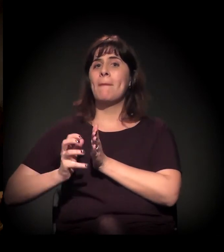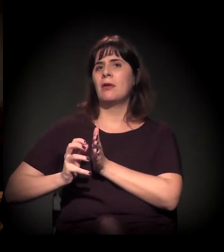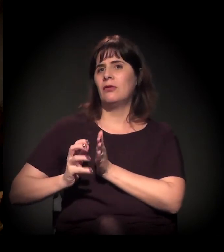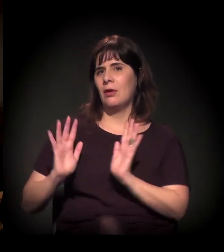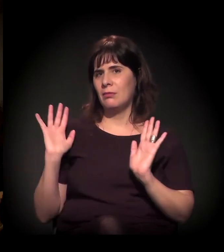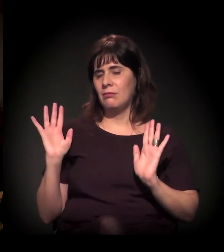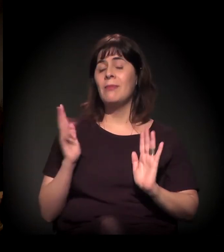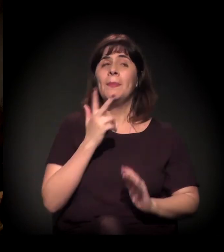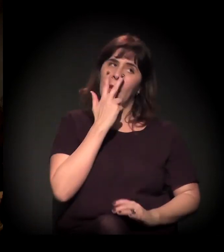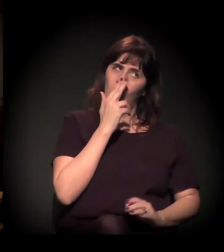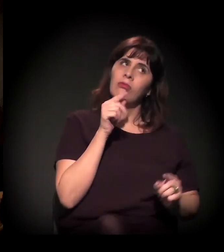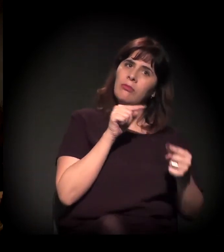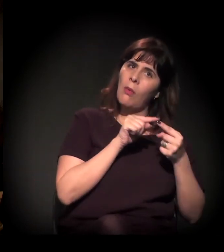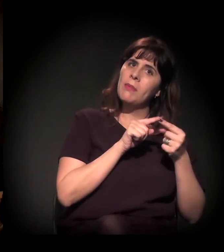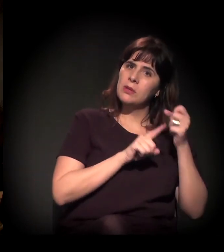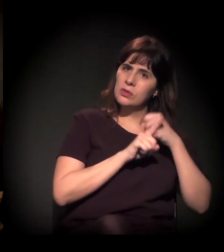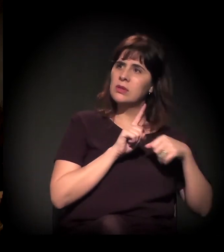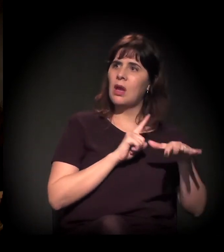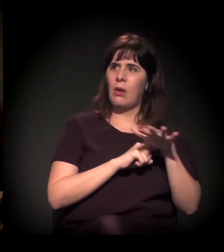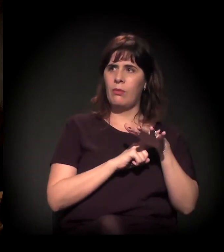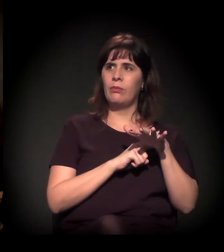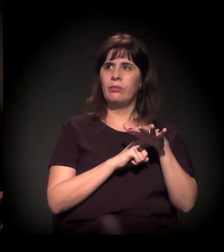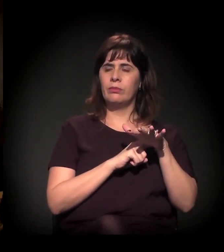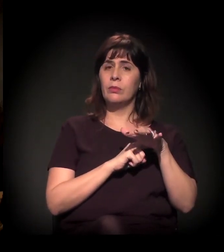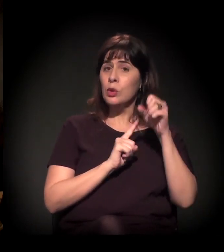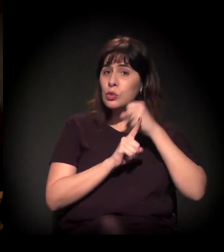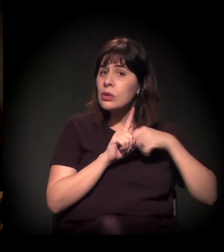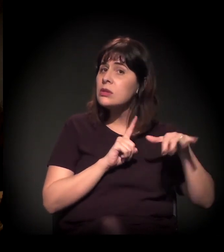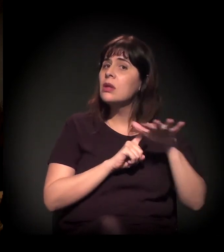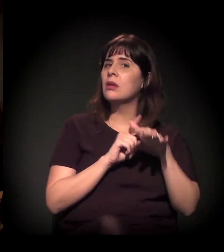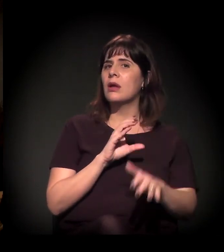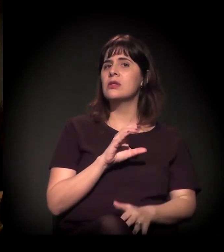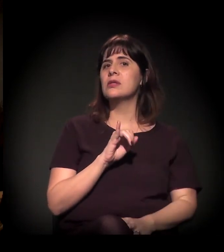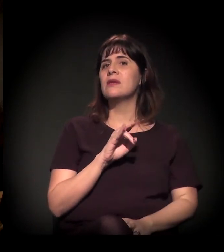Acho que na social mesmo, não é? A sociedade civil.